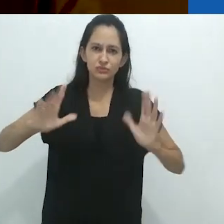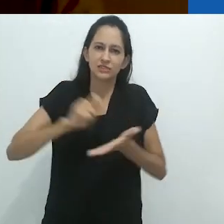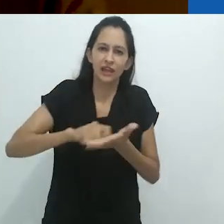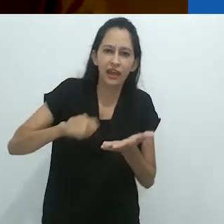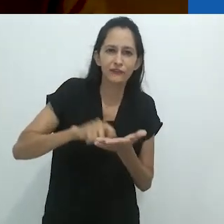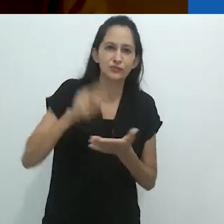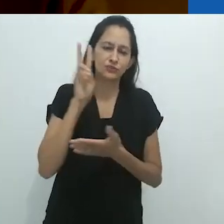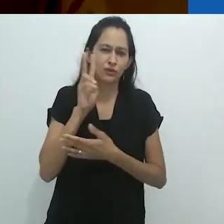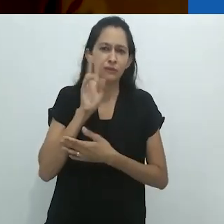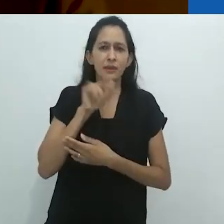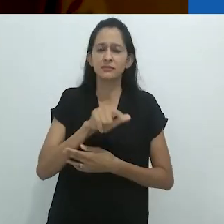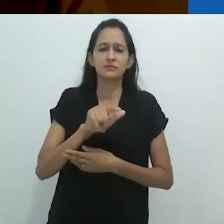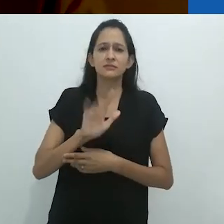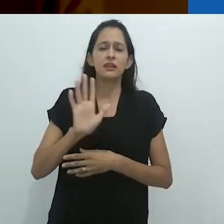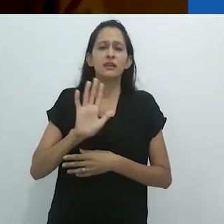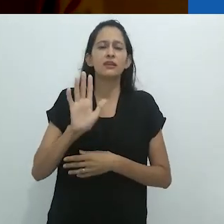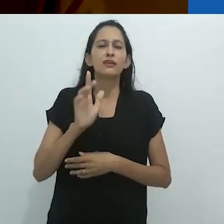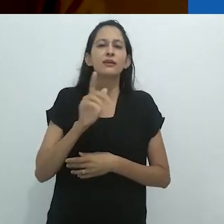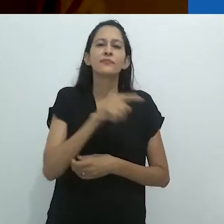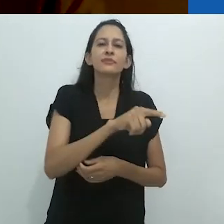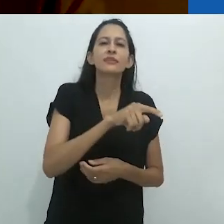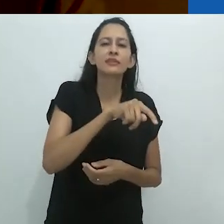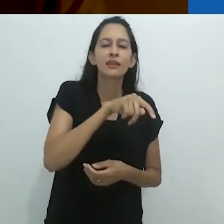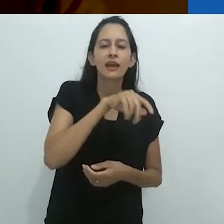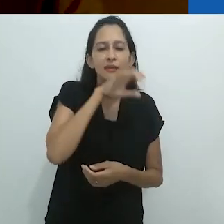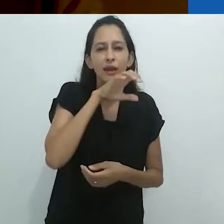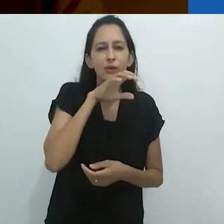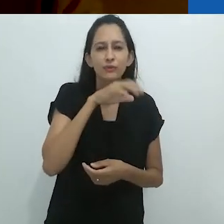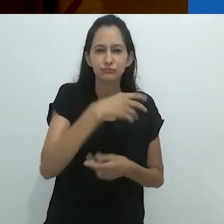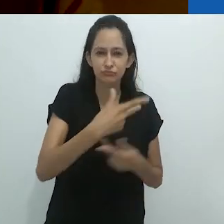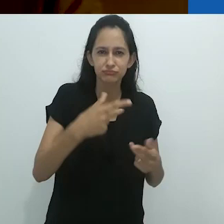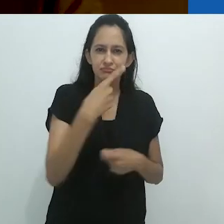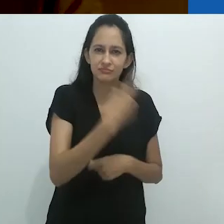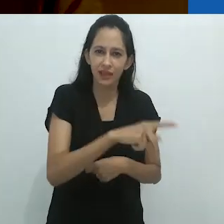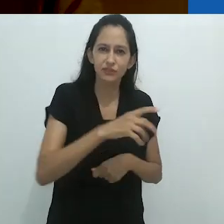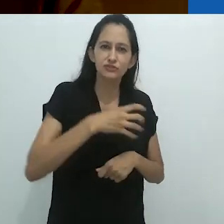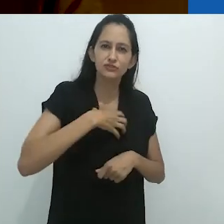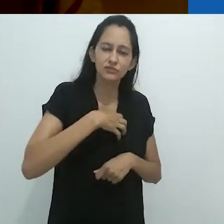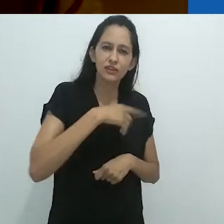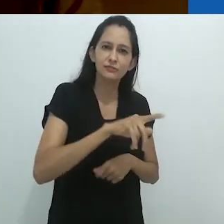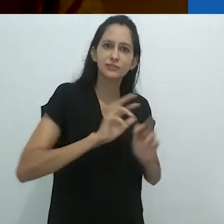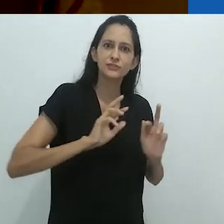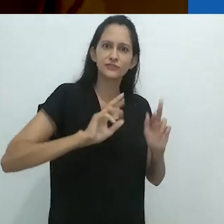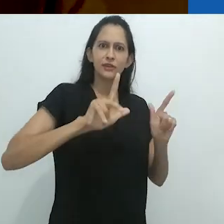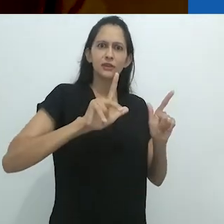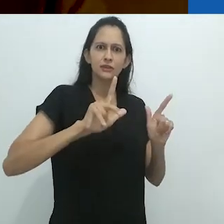Mas ele não tem que tentar muito para tornar este animal surreal.